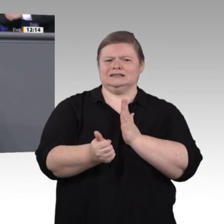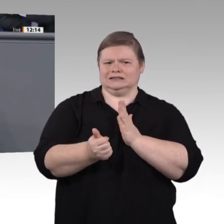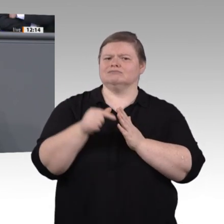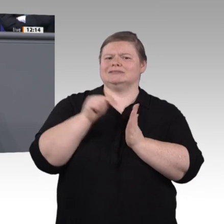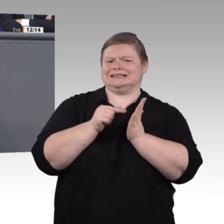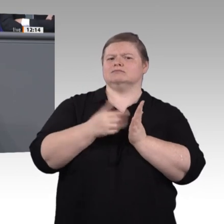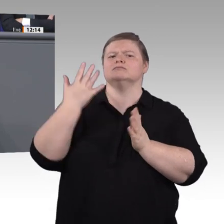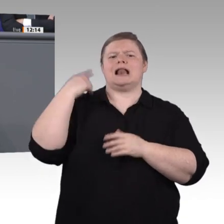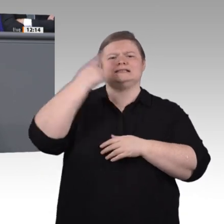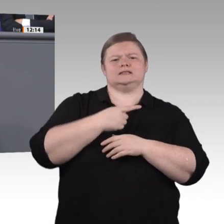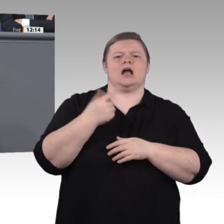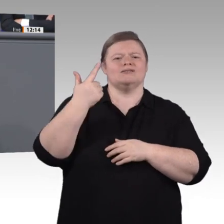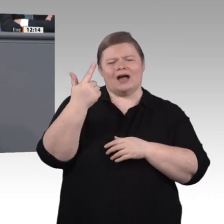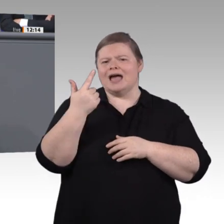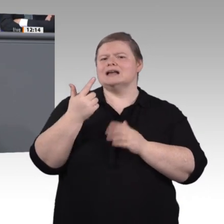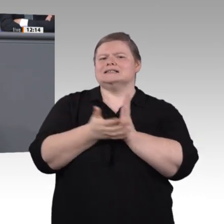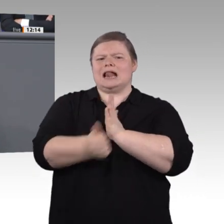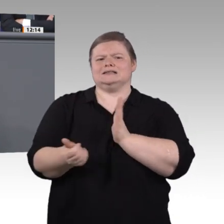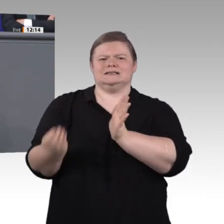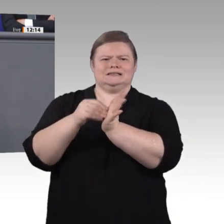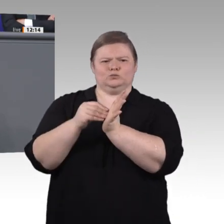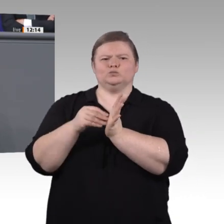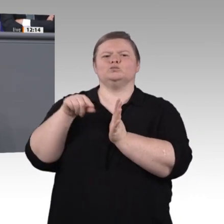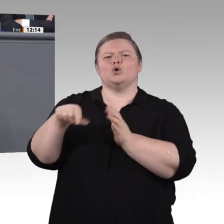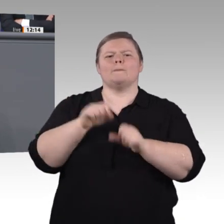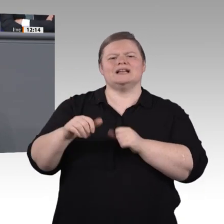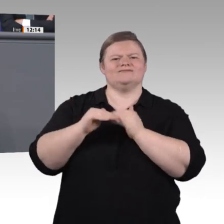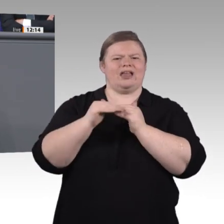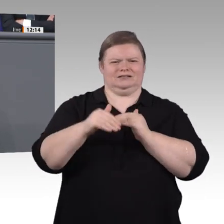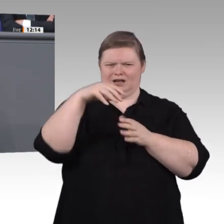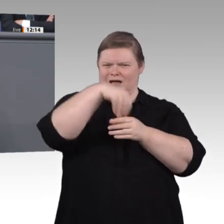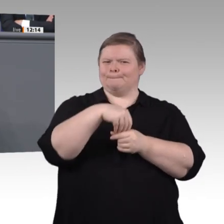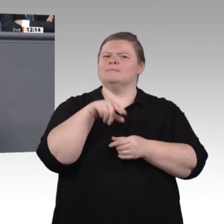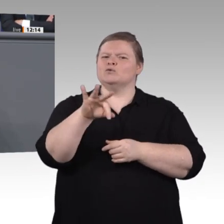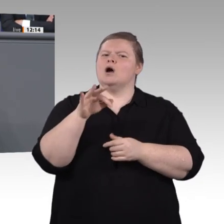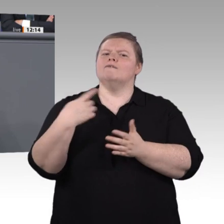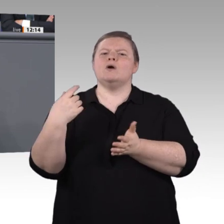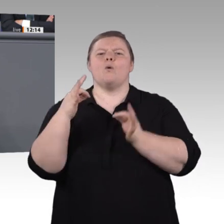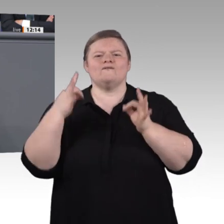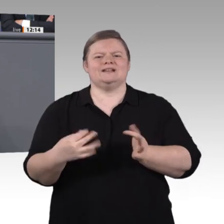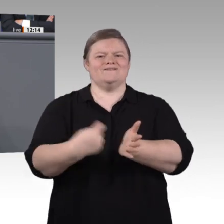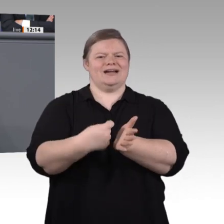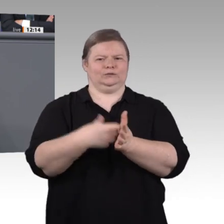zum Beispiel an fachlich spezialisierten überregionalen Ausbildungszentren? Denn können zukünftig an jeder